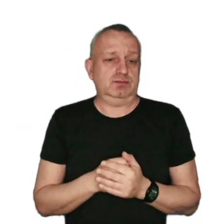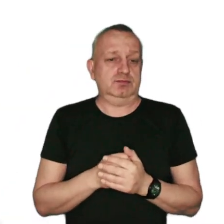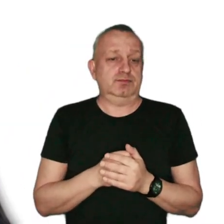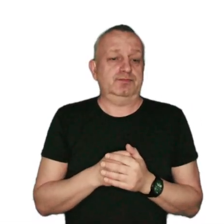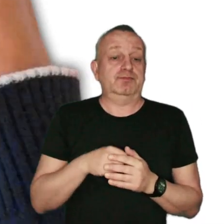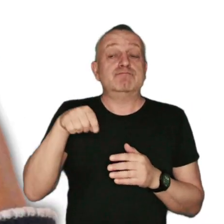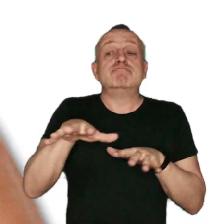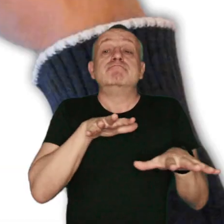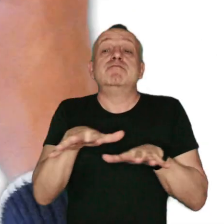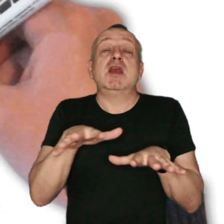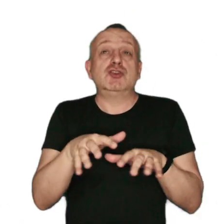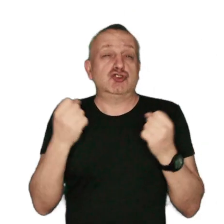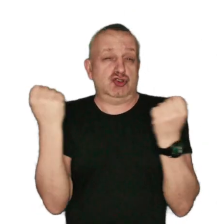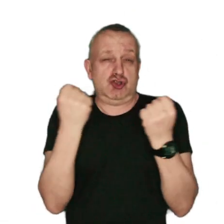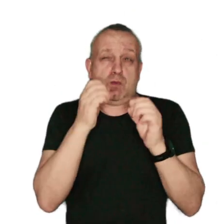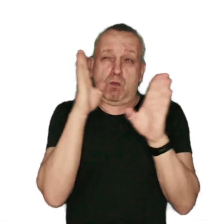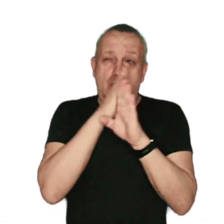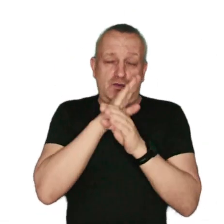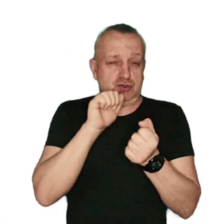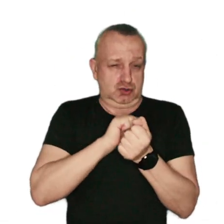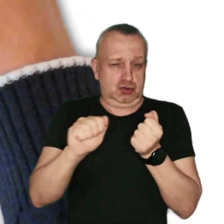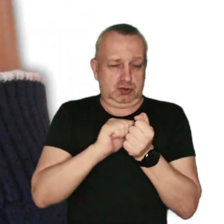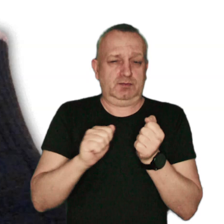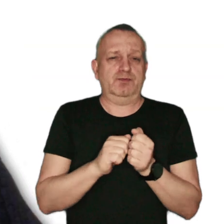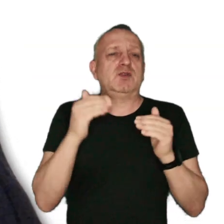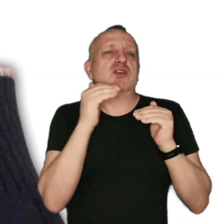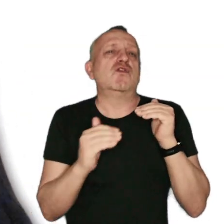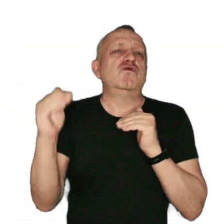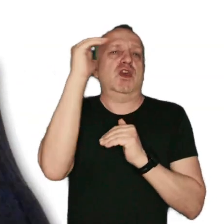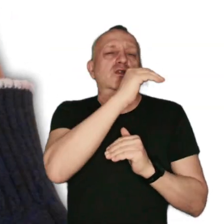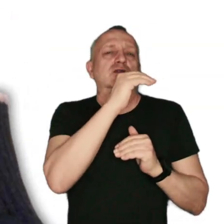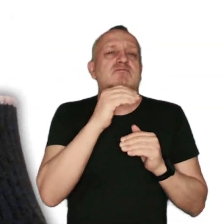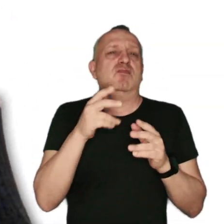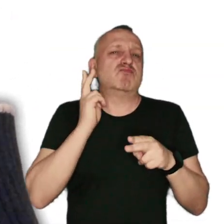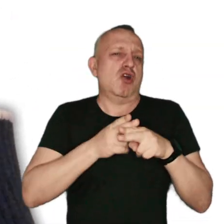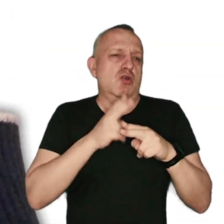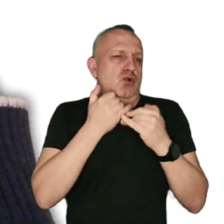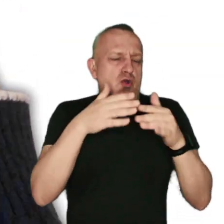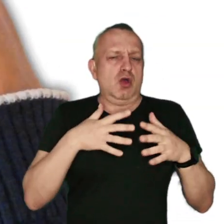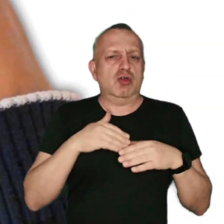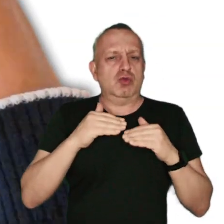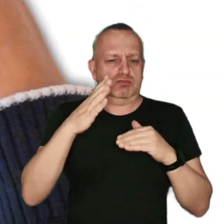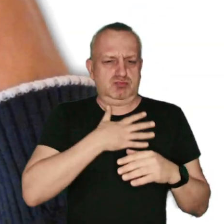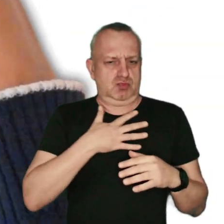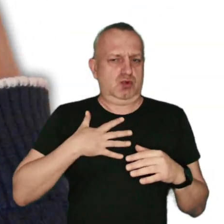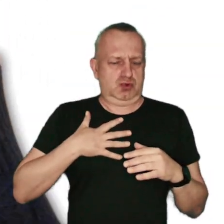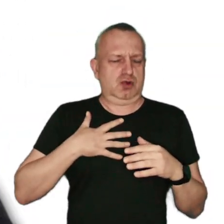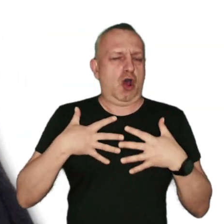Przebywanie w miejscach o silnie zanieczyszczonym powietrzu zwiększa częstotliwość infekcji dolnych i górnych dróg oddechowych,